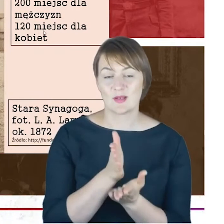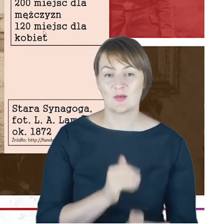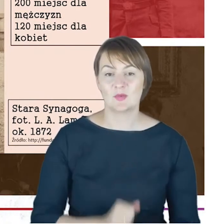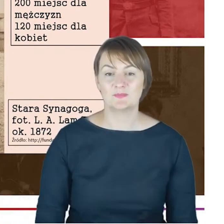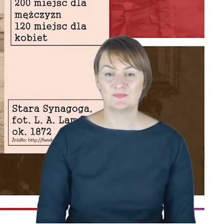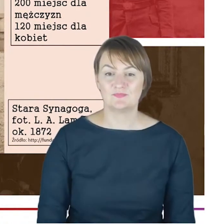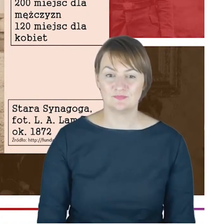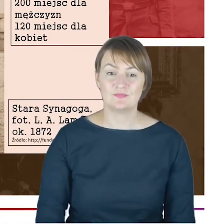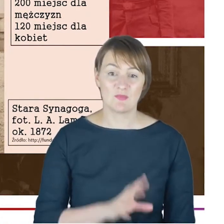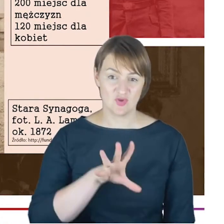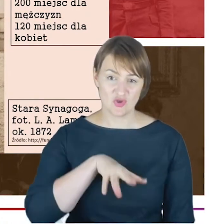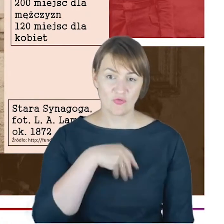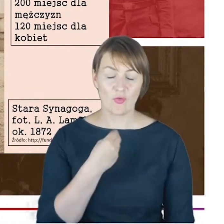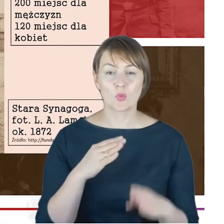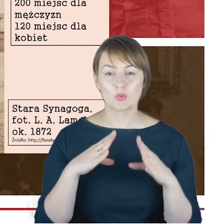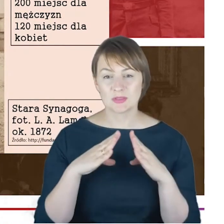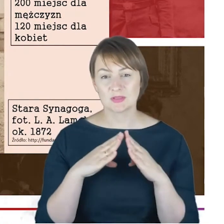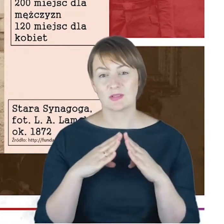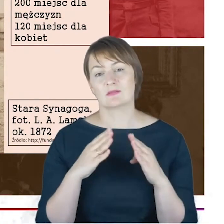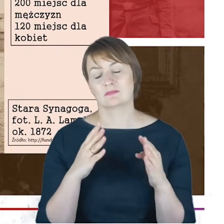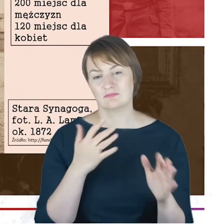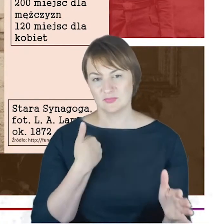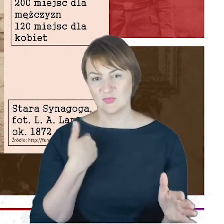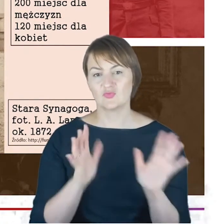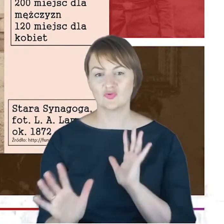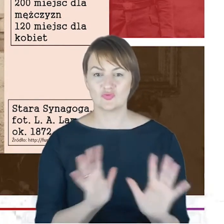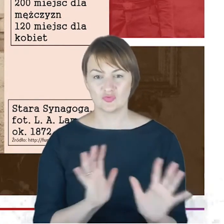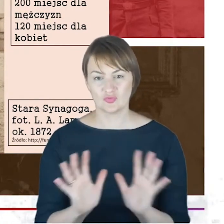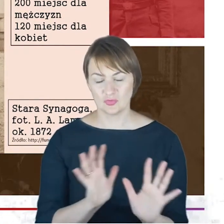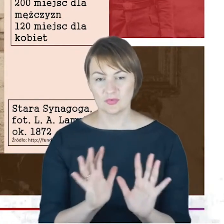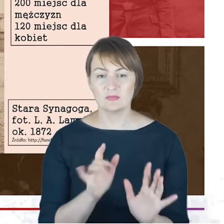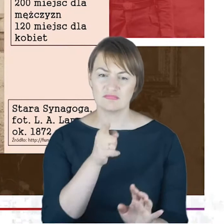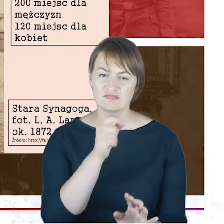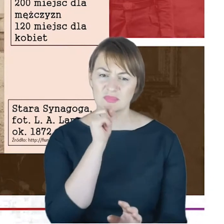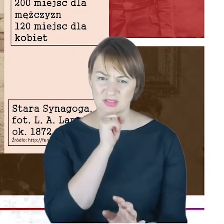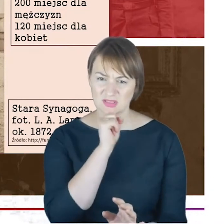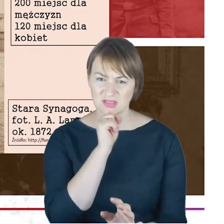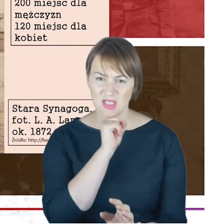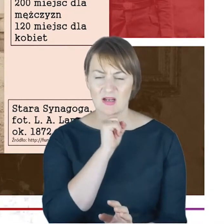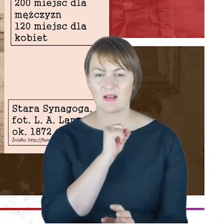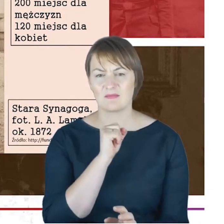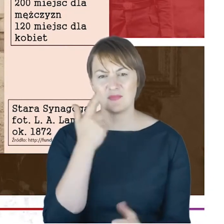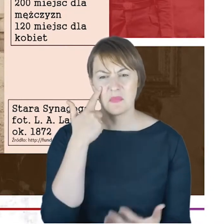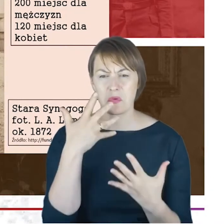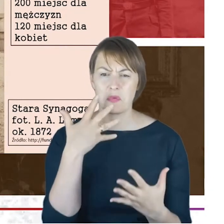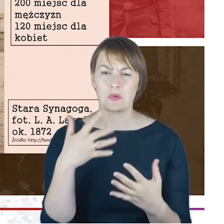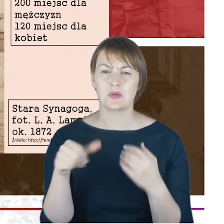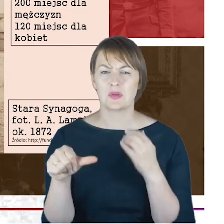którymi się opiekował. Tutaj Państwo, macie Starą Synagogę, to jest widok-zdjęcie z około 1872